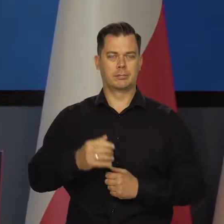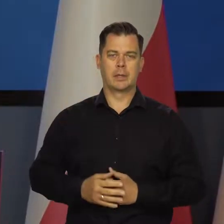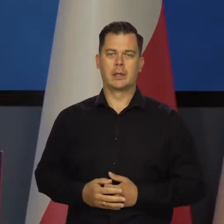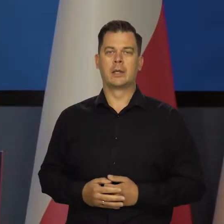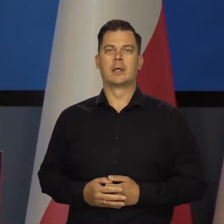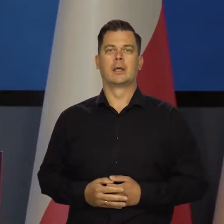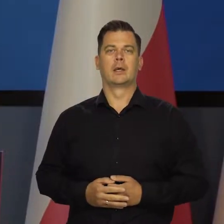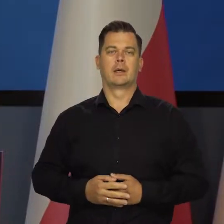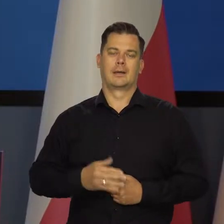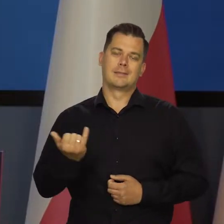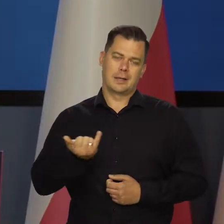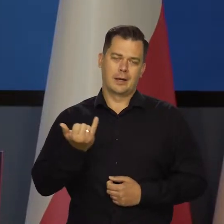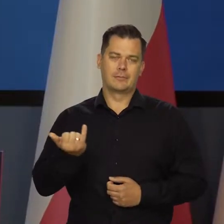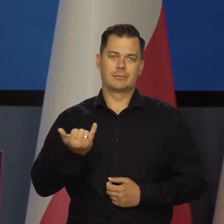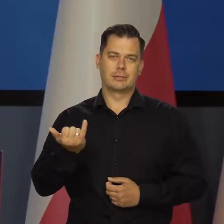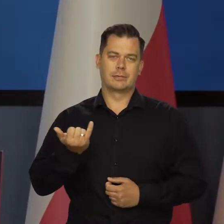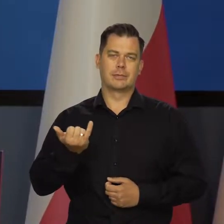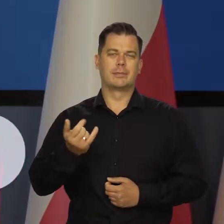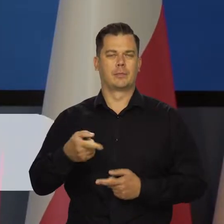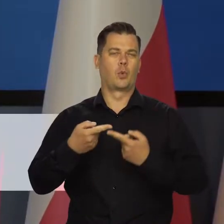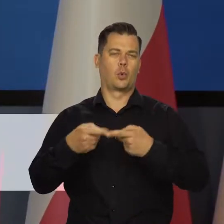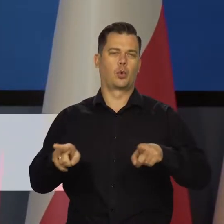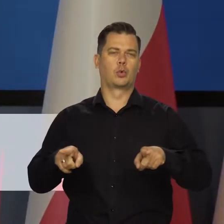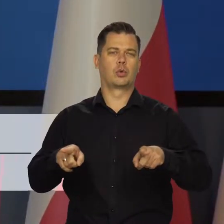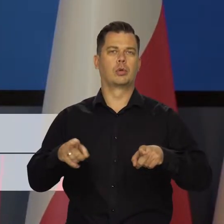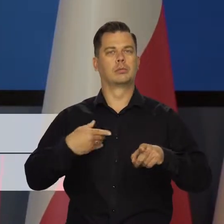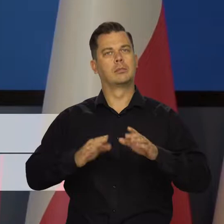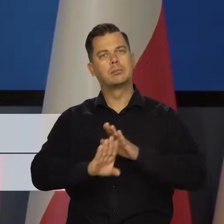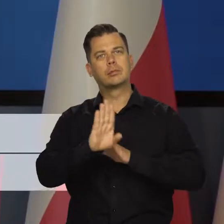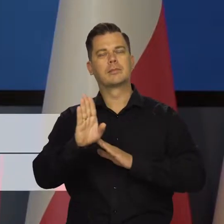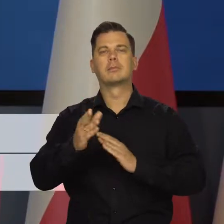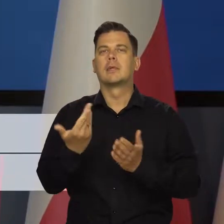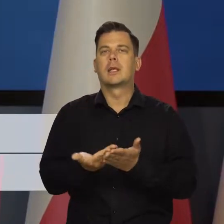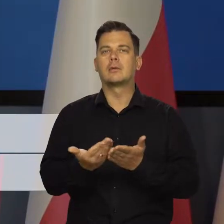Jak zawsze pozwólcie Państwo, że krótko przedstawię uwarunkowanie tej decyzji.